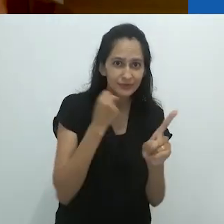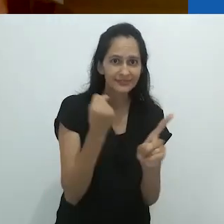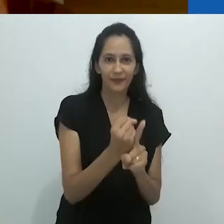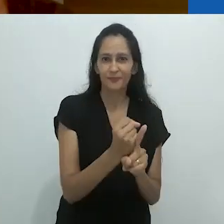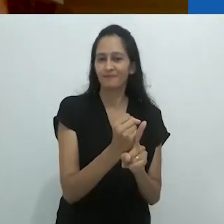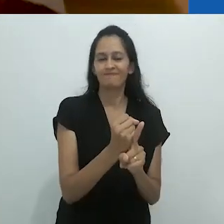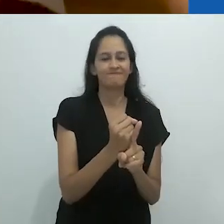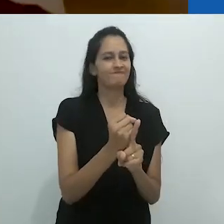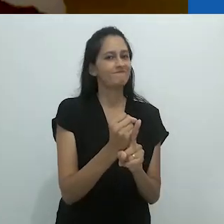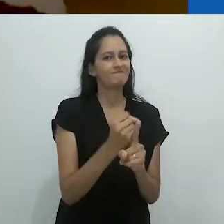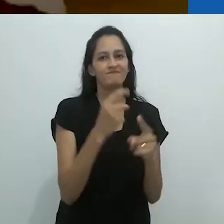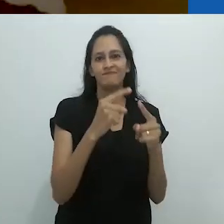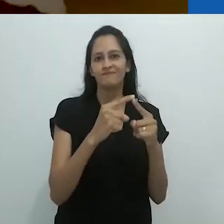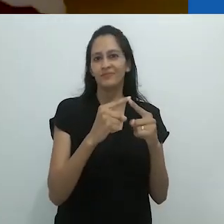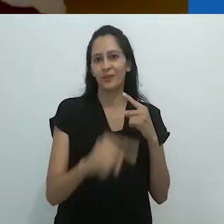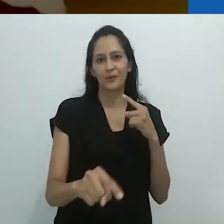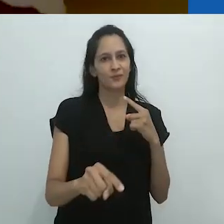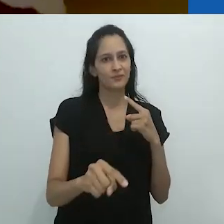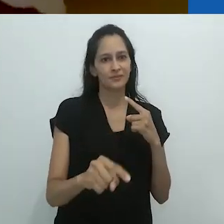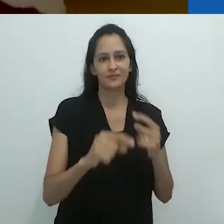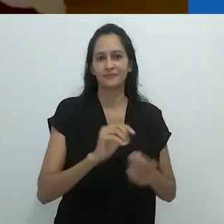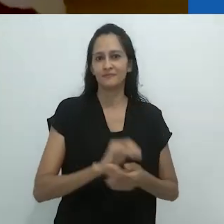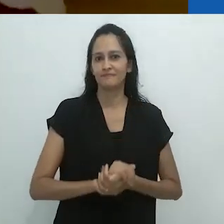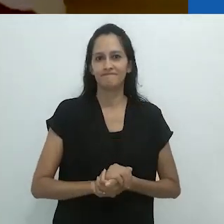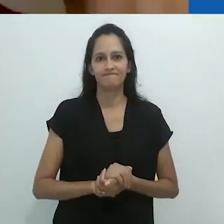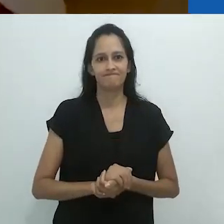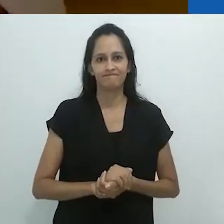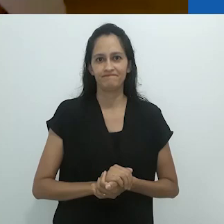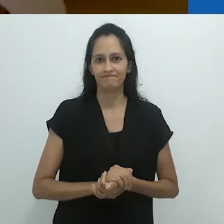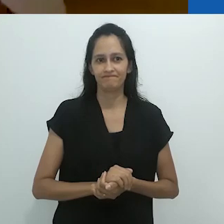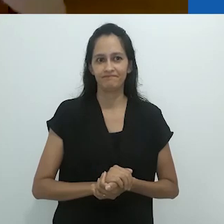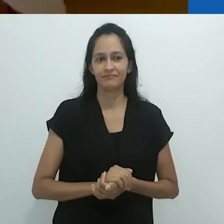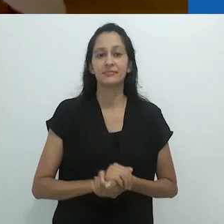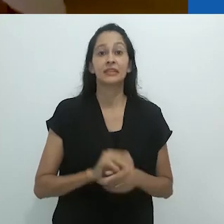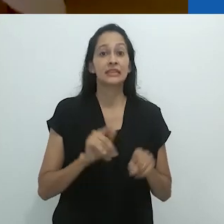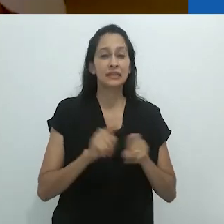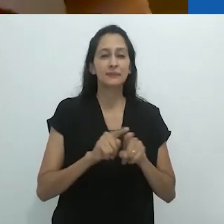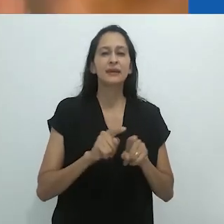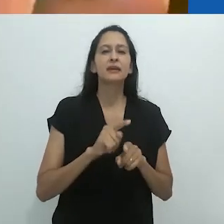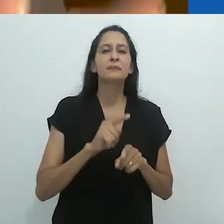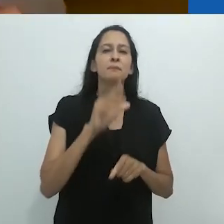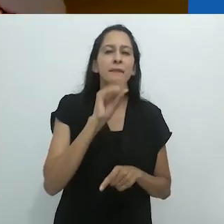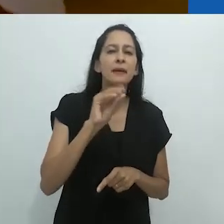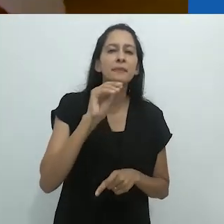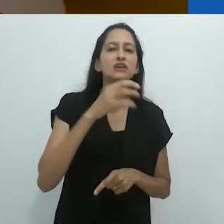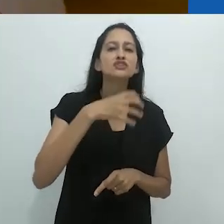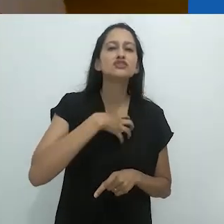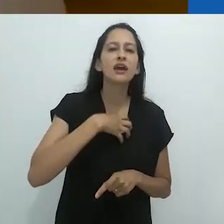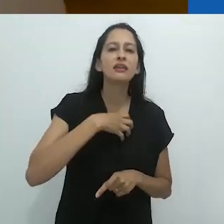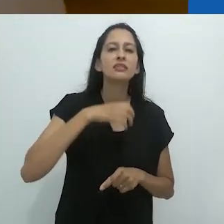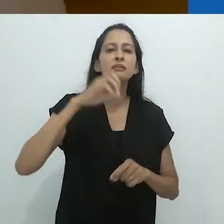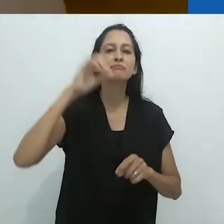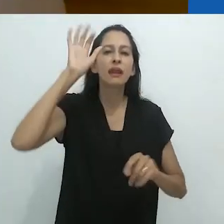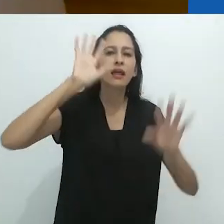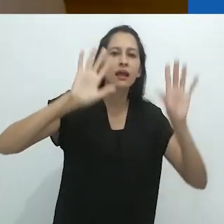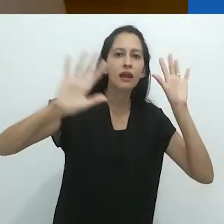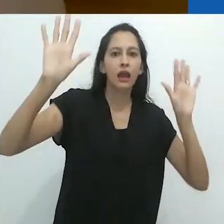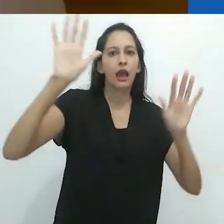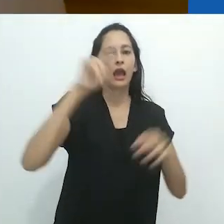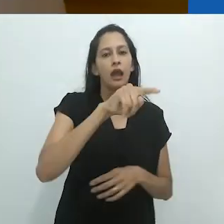mas não está mais formando o modo de recepção e a linguagem do adulto.